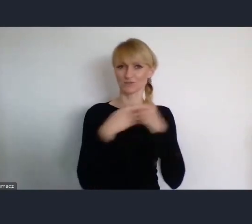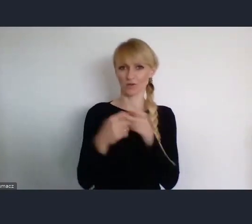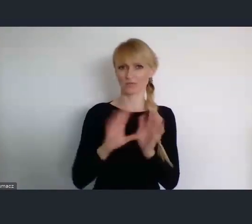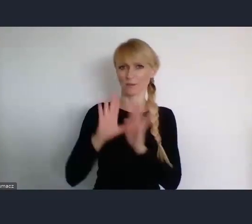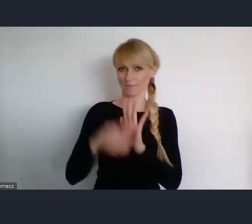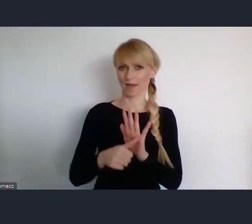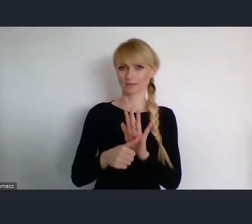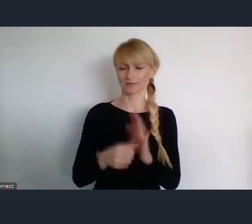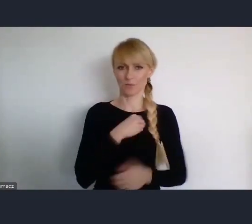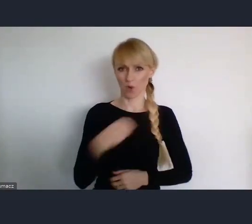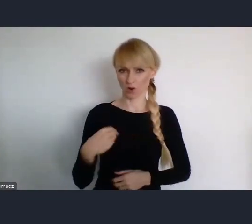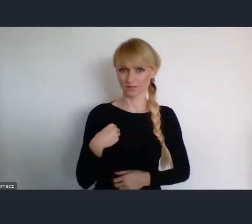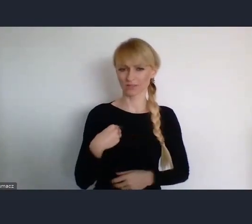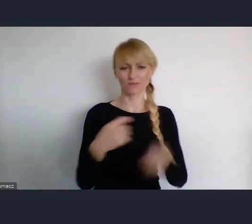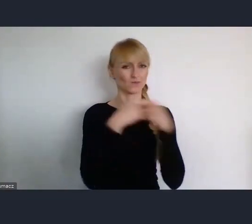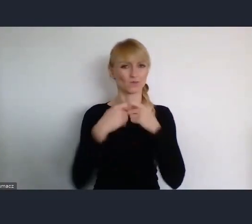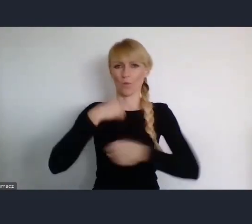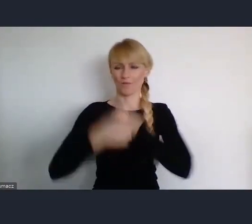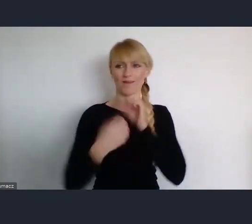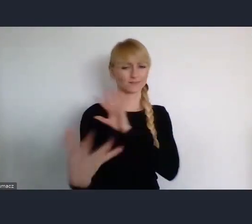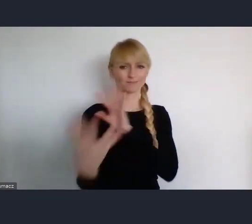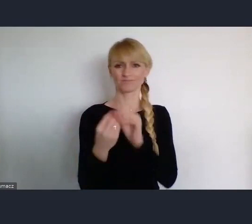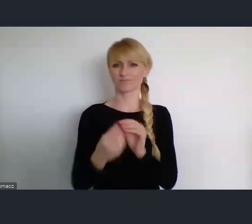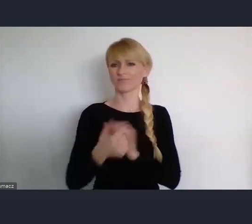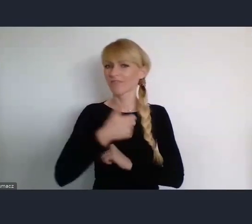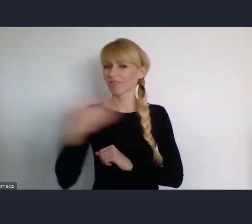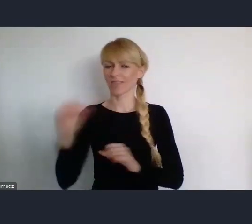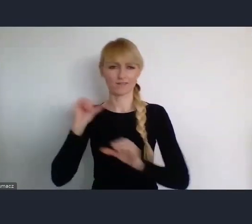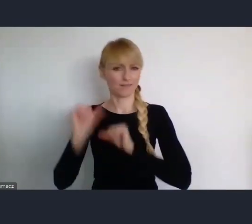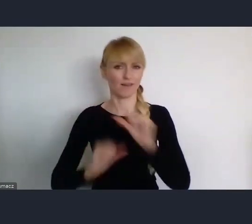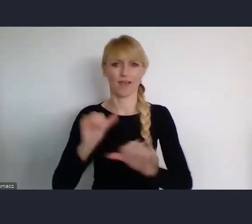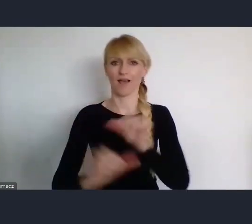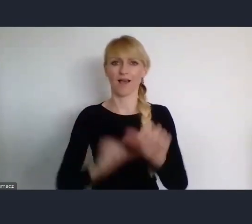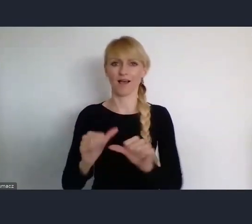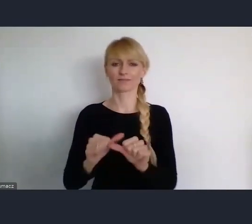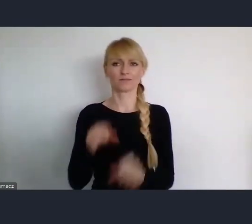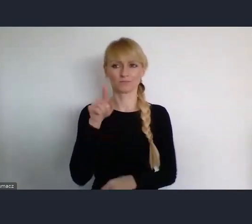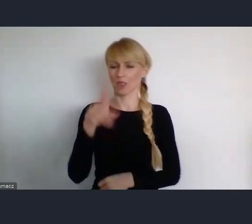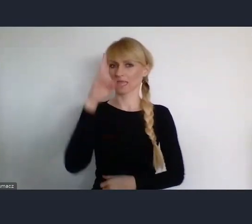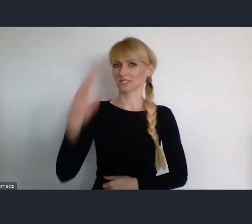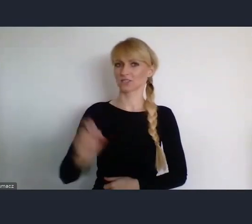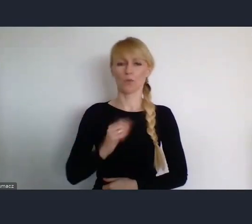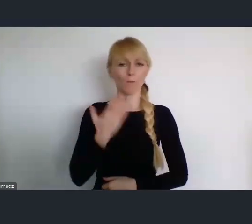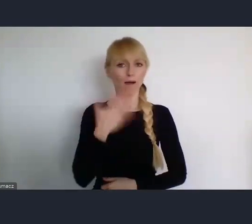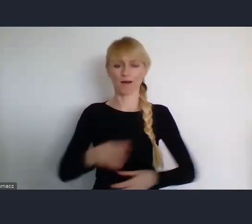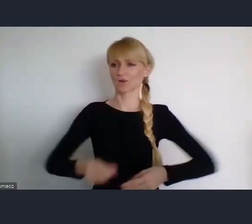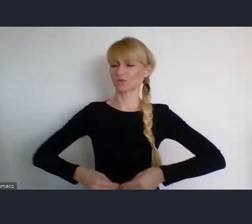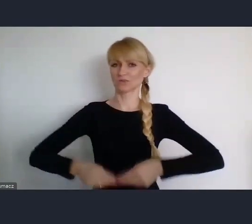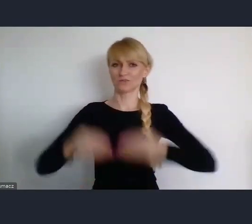I z radością obserwujemy zdynamizowanie prac Instytutu i jego coraz wyższy poziom,